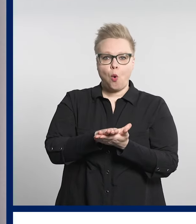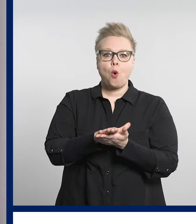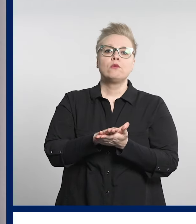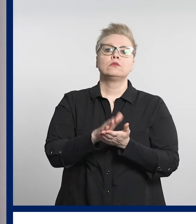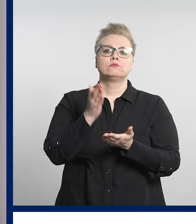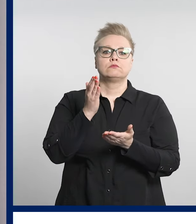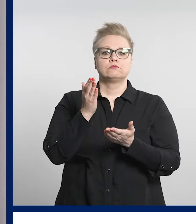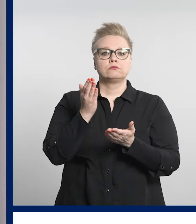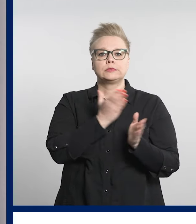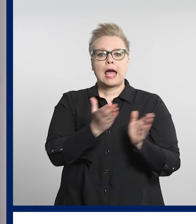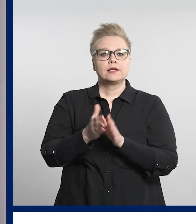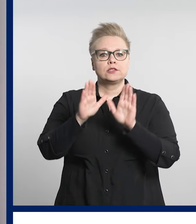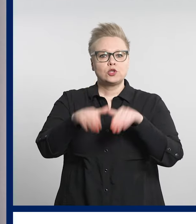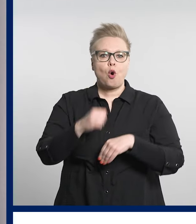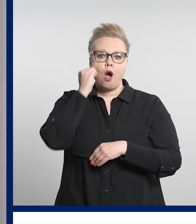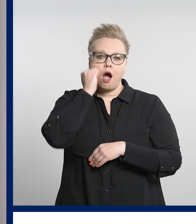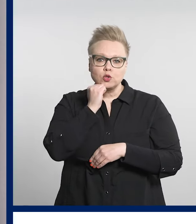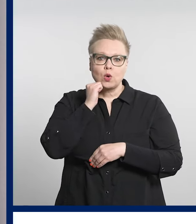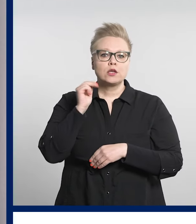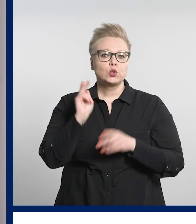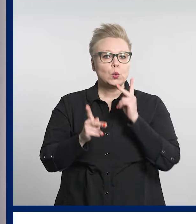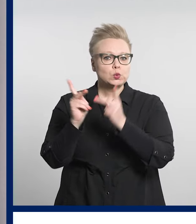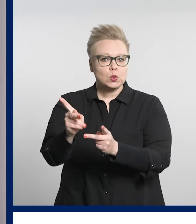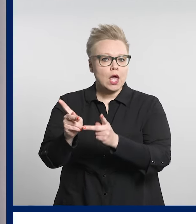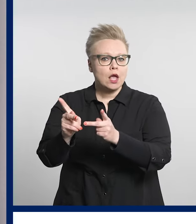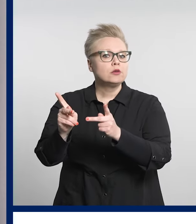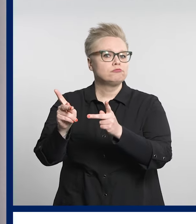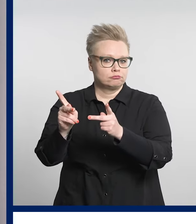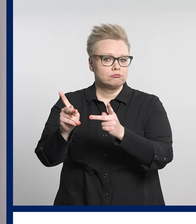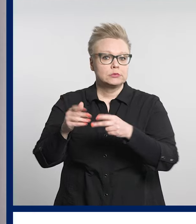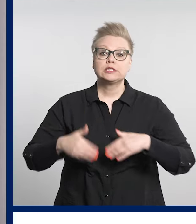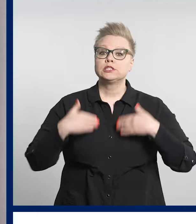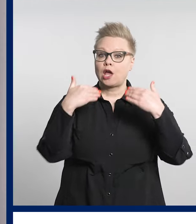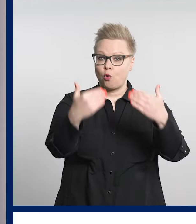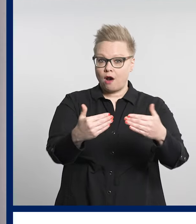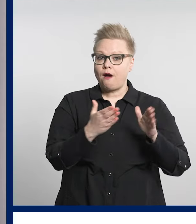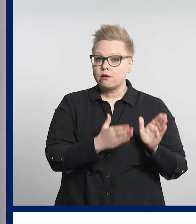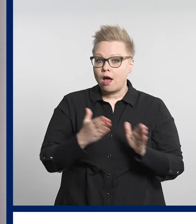Huhtikuussa asiasta järjestettiin asukaskysely.